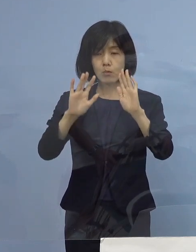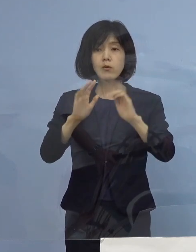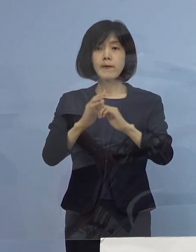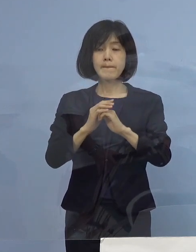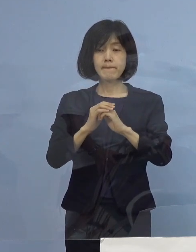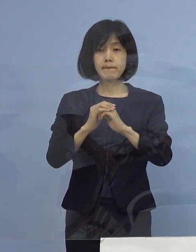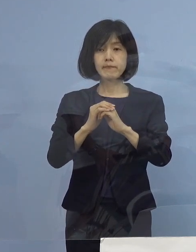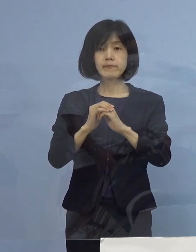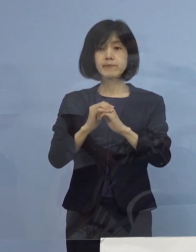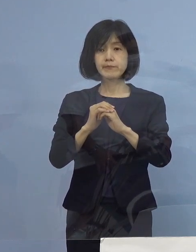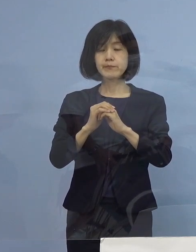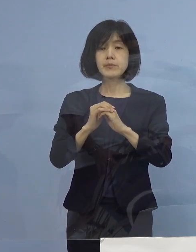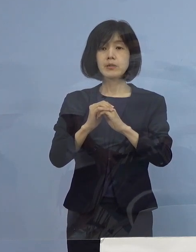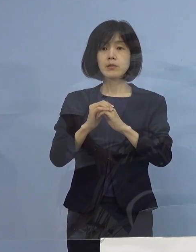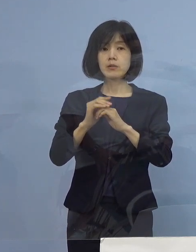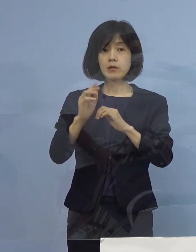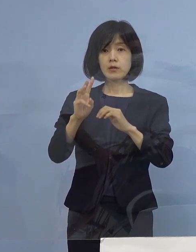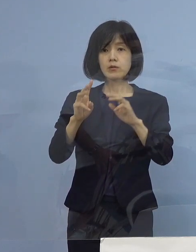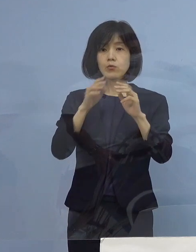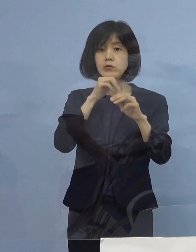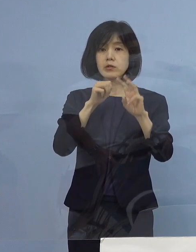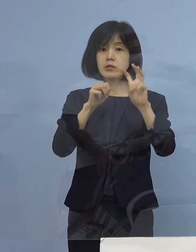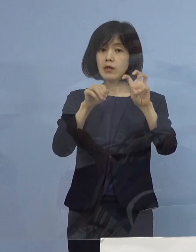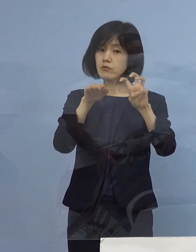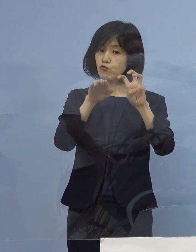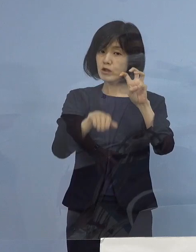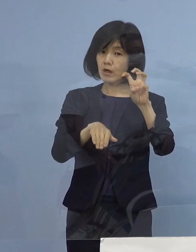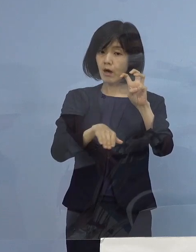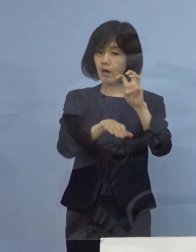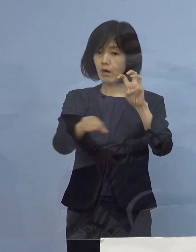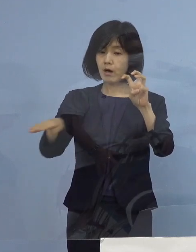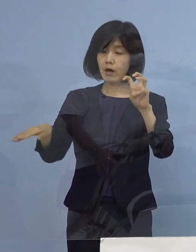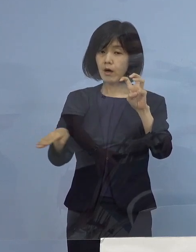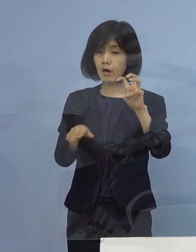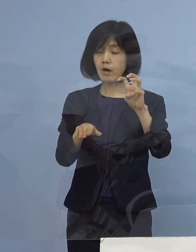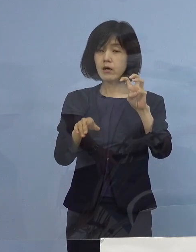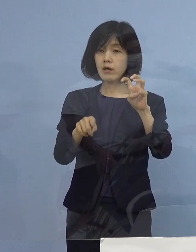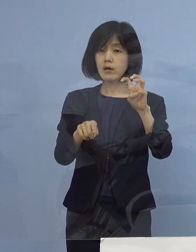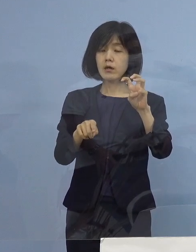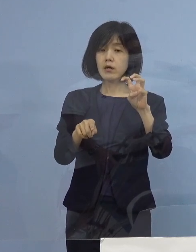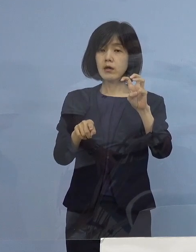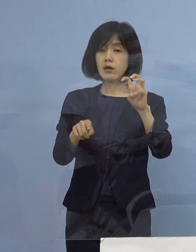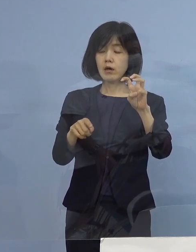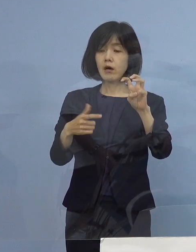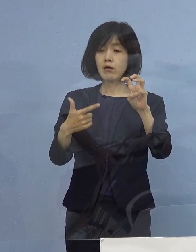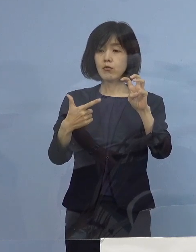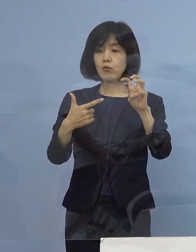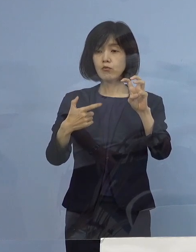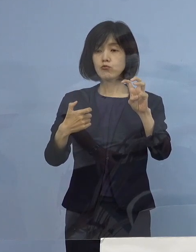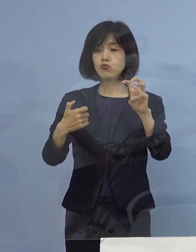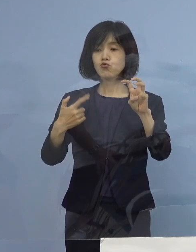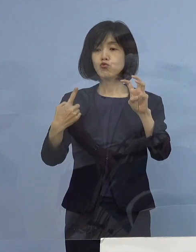大体30代以下若い皆さん方と呼んでいるんですが 66.8パーセント